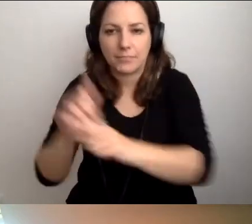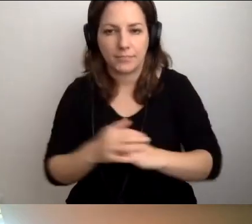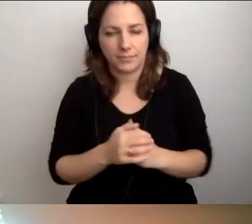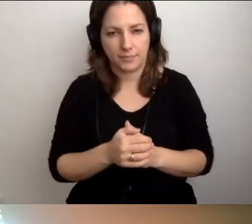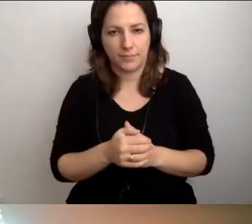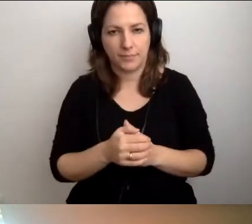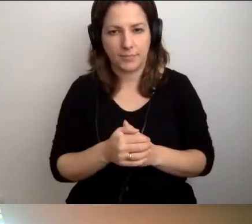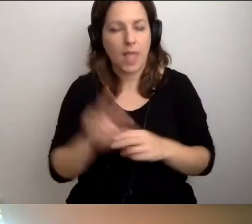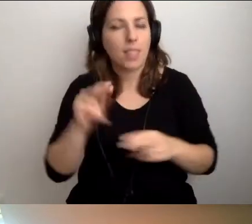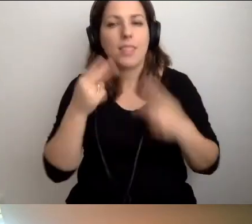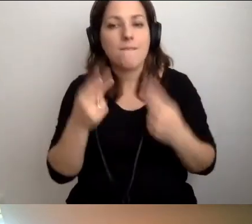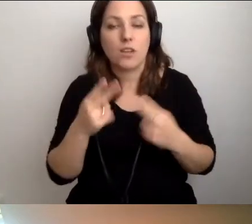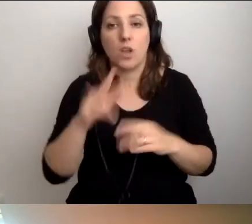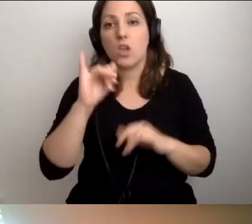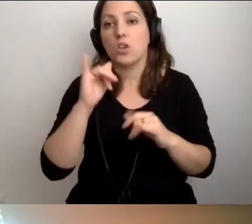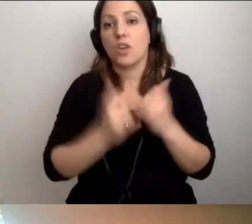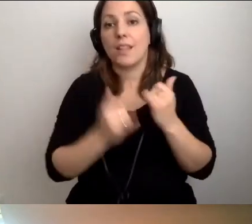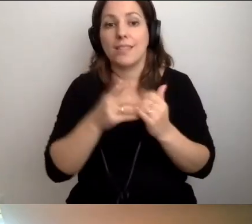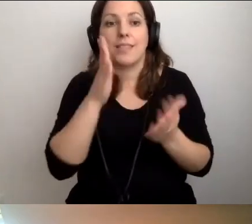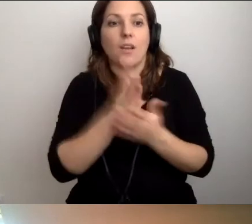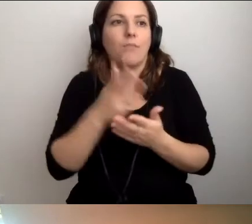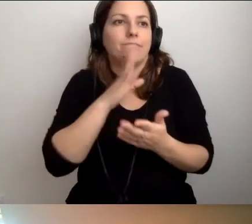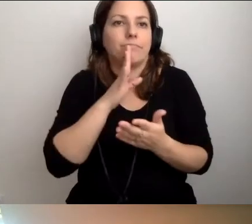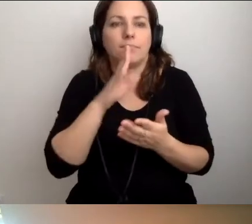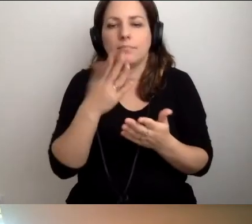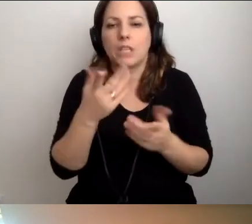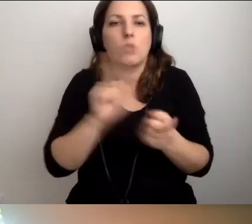Jeśli się okaże, że to tylko spotkanie służbowe